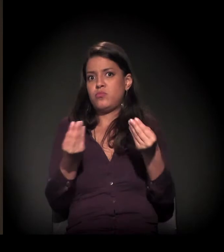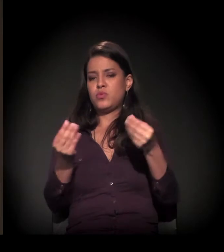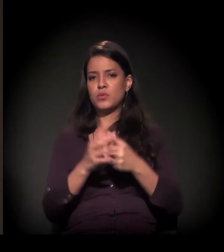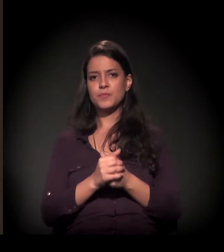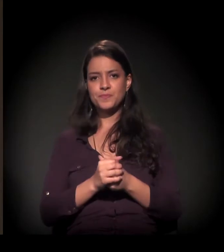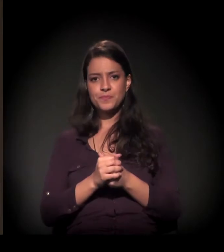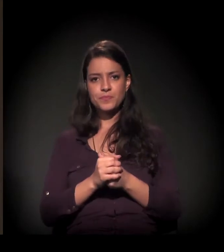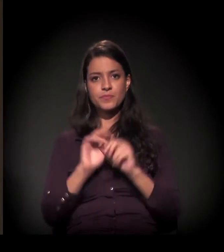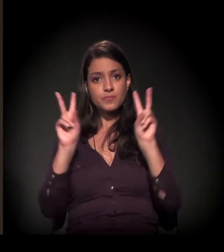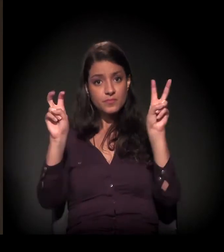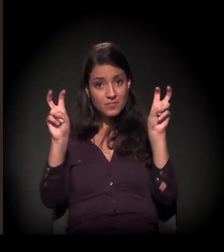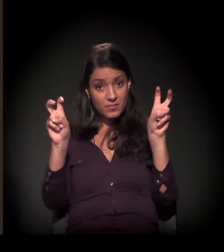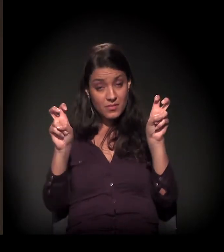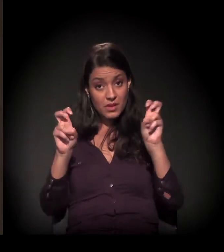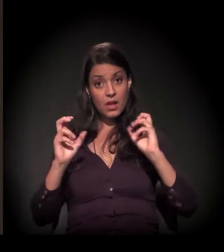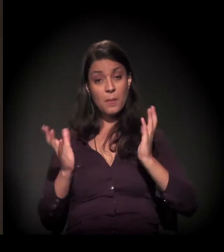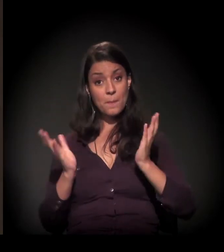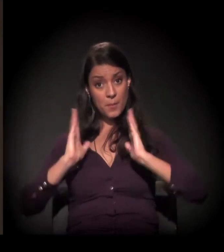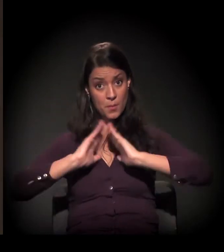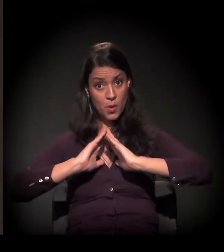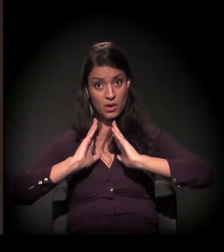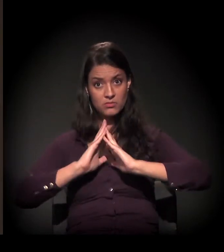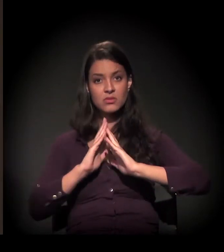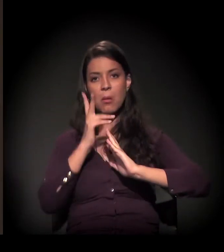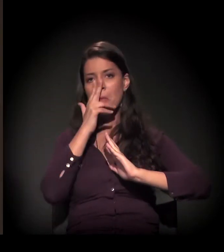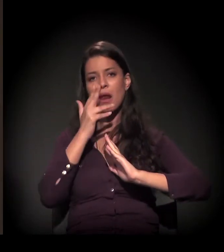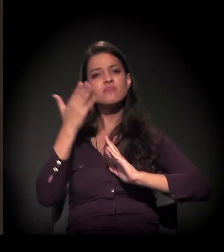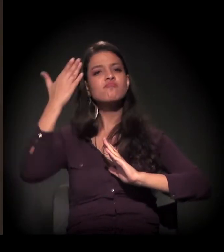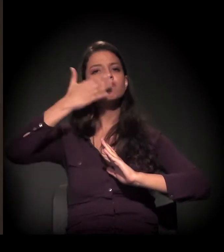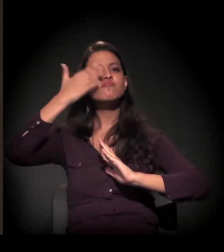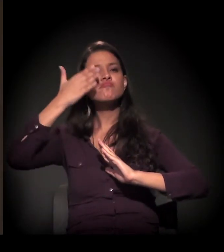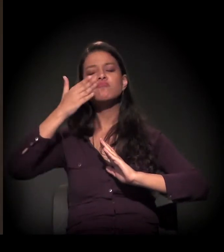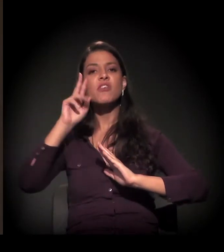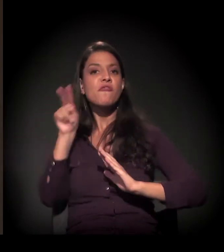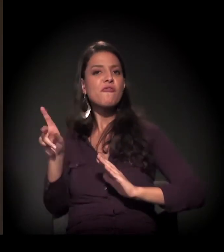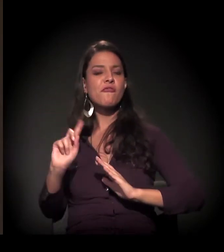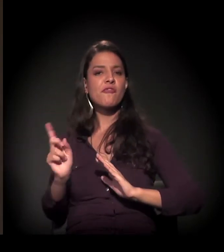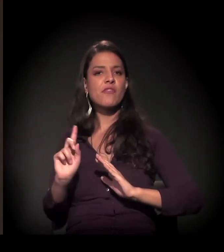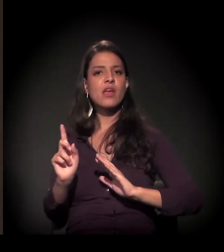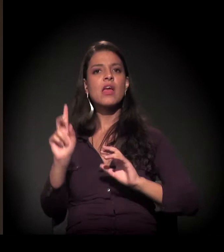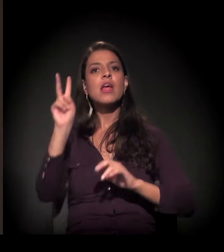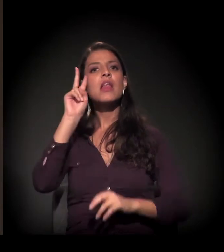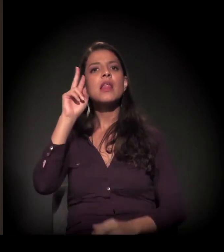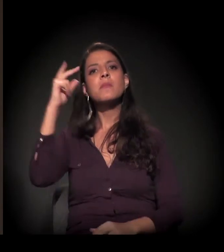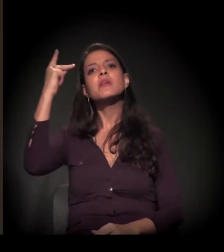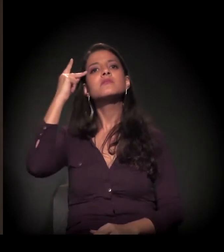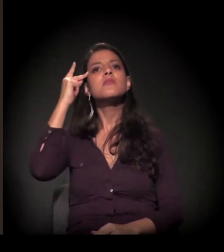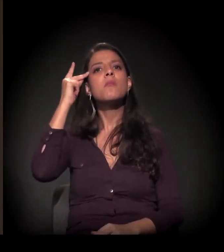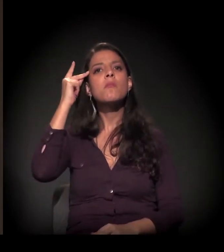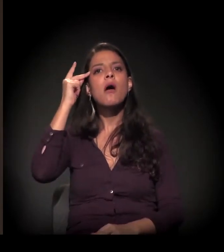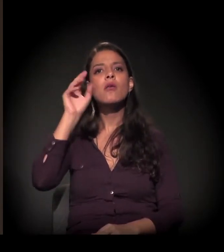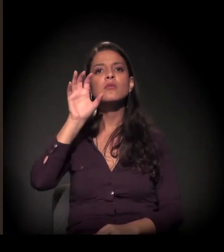Quando a gente coloca a questão da moradia em São Paulo como algo invisível, a gente se lembra muito da mancha de São Paulo,